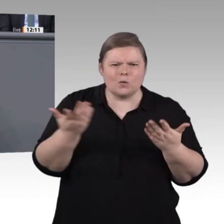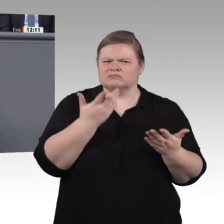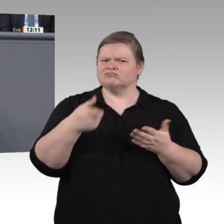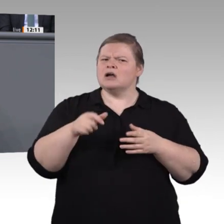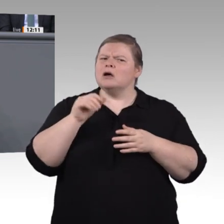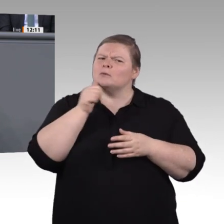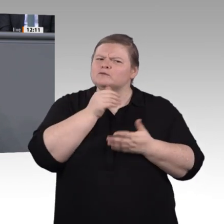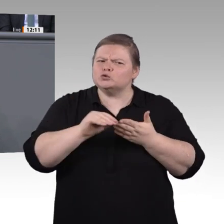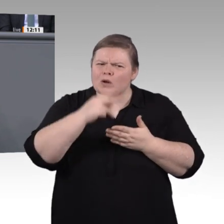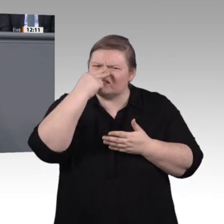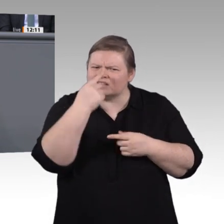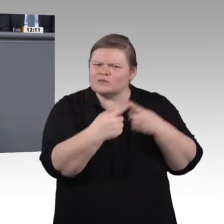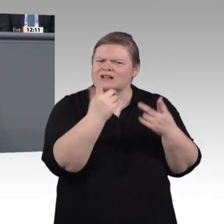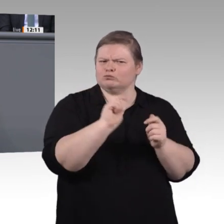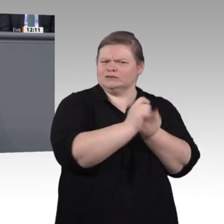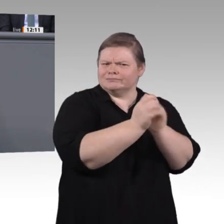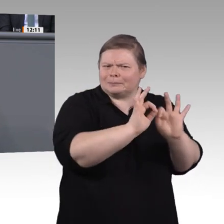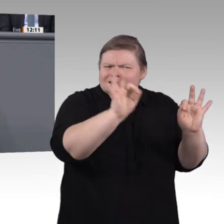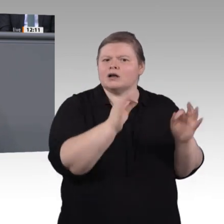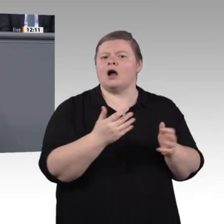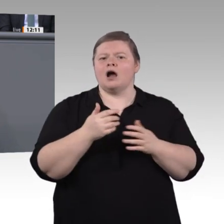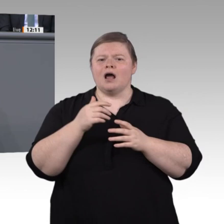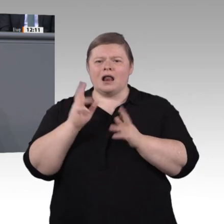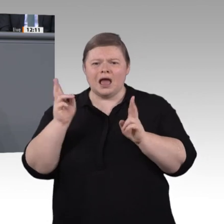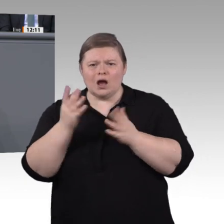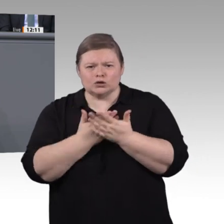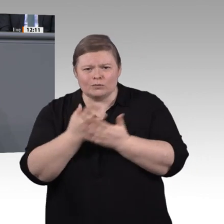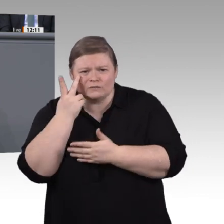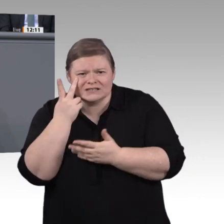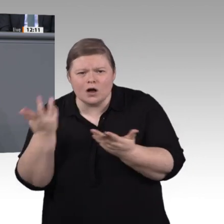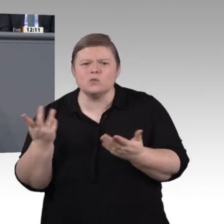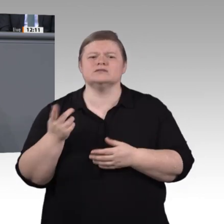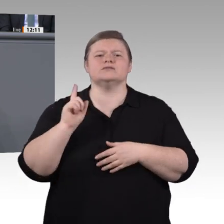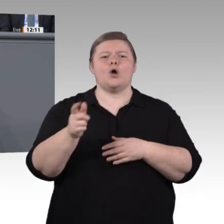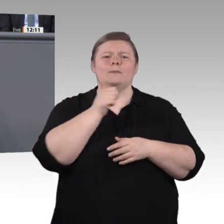an die Stakeholder der beruflichen Bildung, also an die Kammern und Gewerkschaften oder an die Betriebe und Weiterbildungsträger. Frau